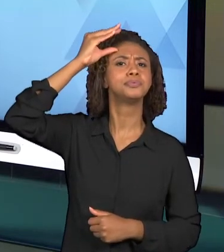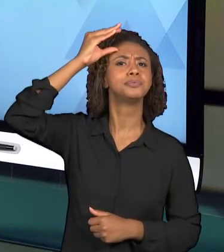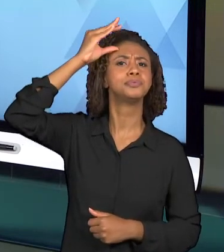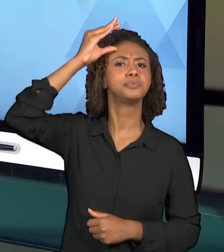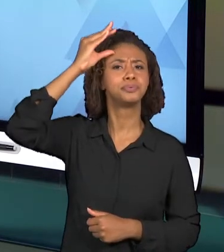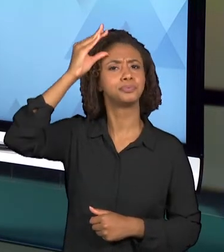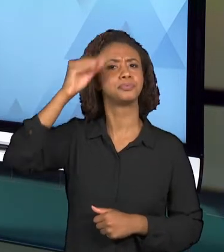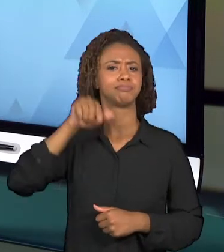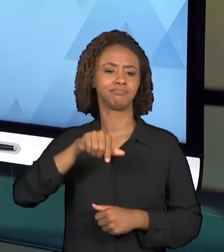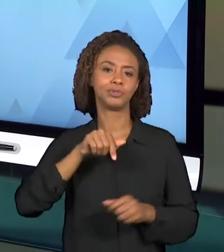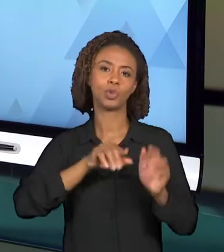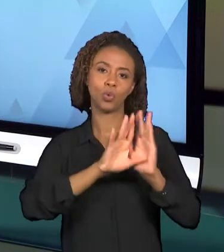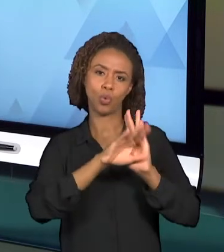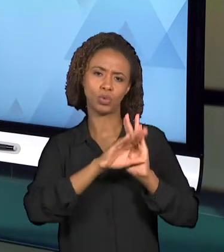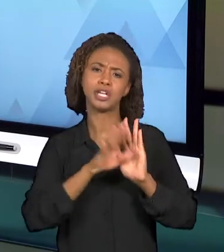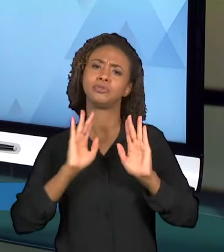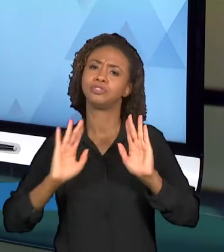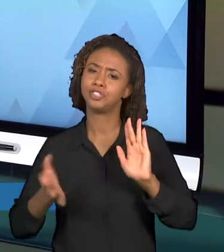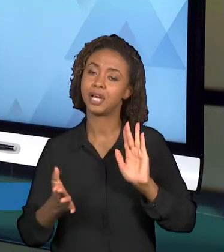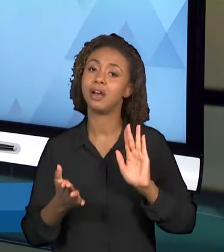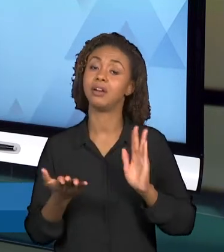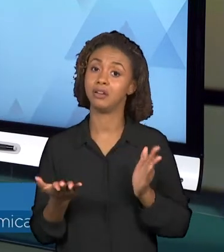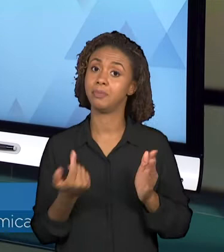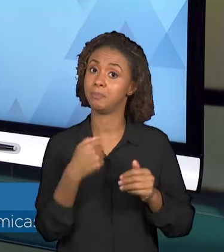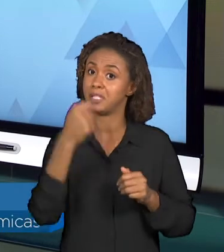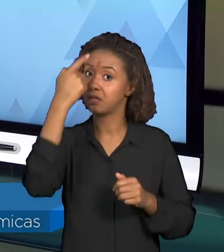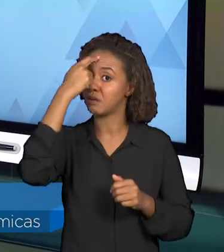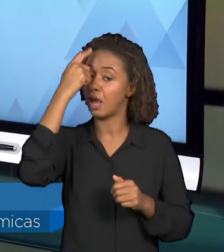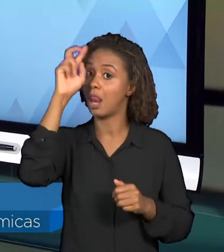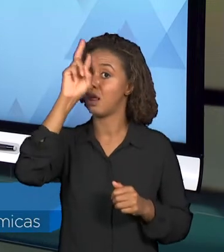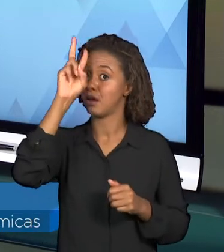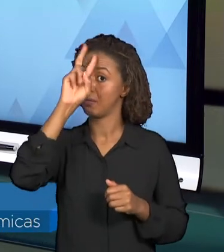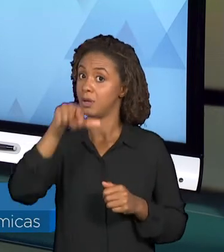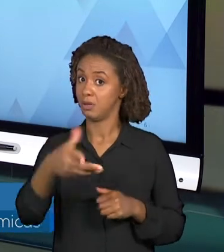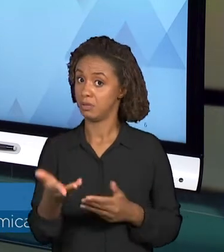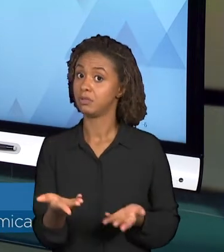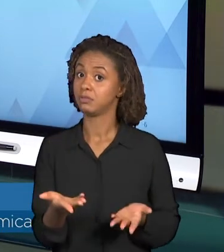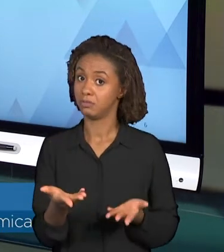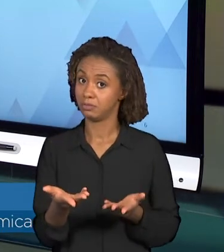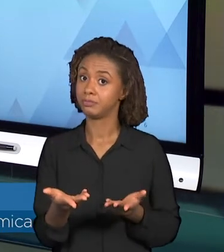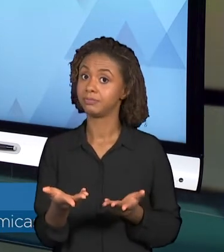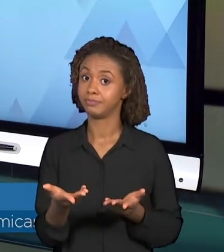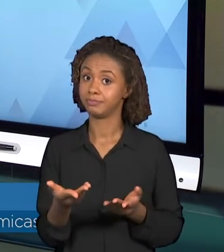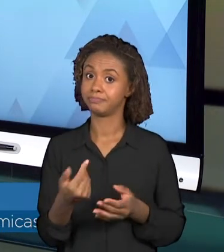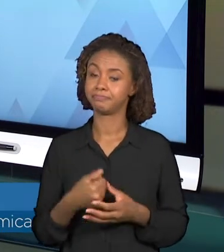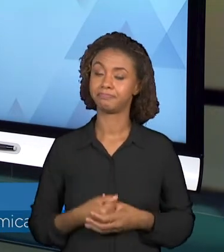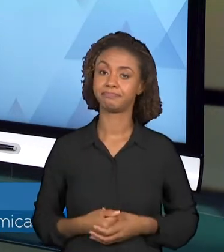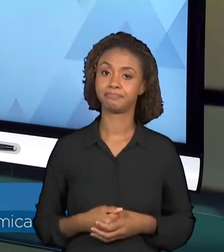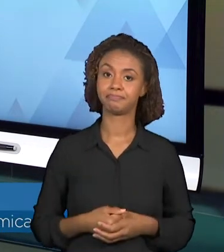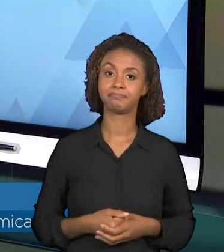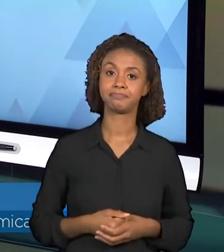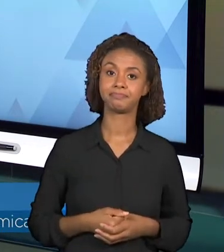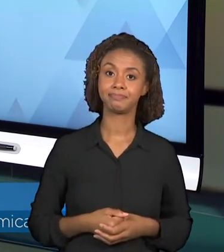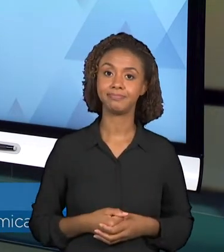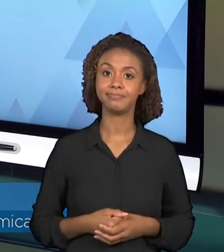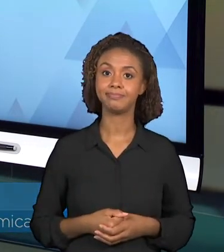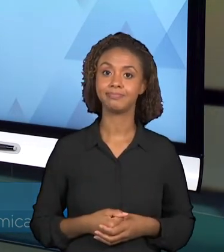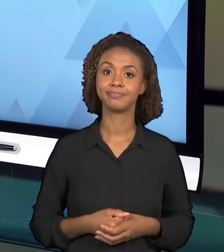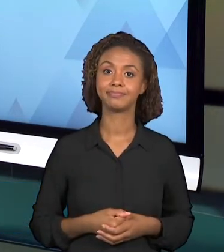QUE PRECISAM SER CONSIDERADOS AO PLANEJAR ESSA VIDEOAULA. ENTÃO RETOMANDO AS PERGUNTAS